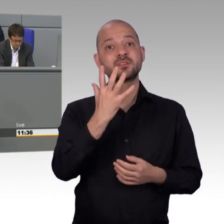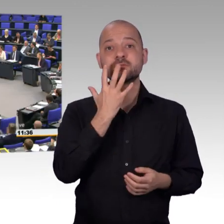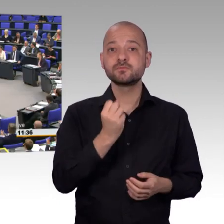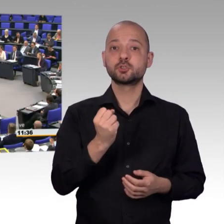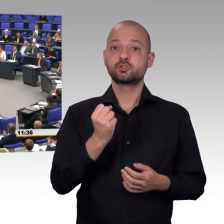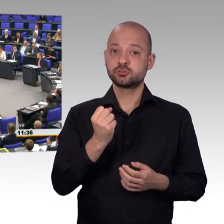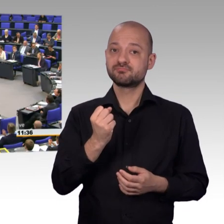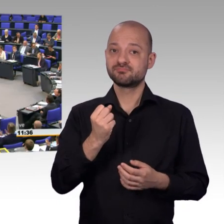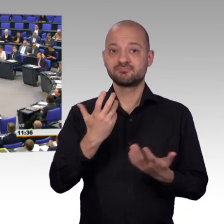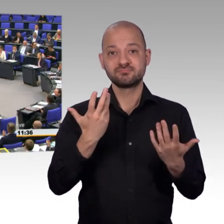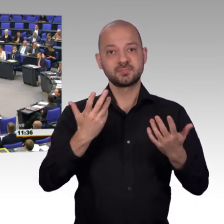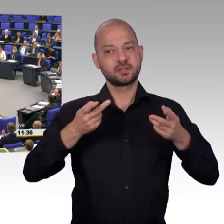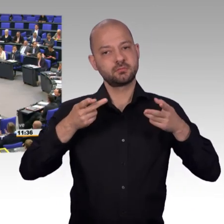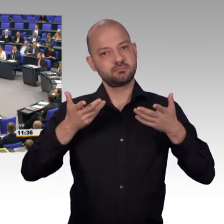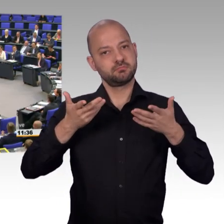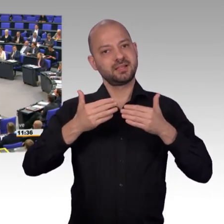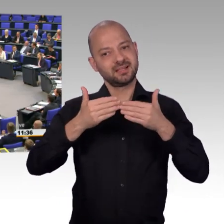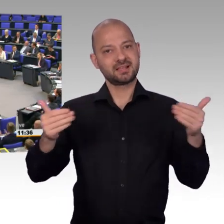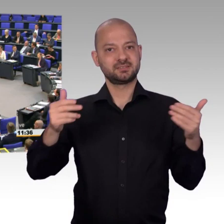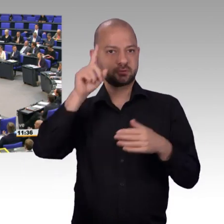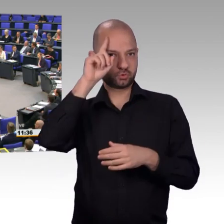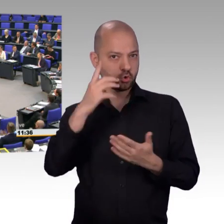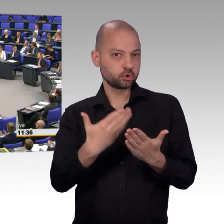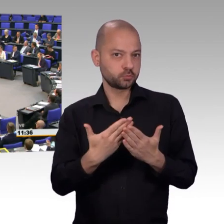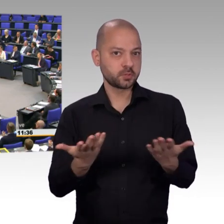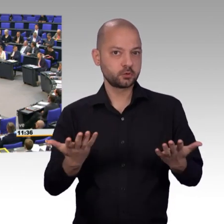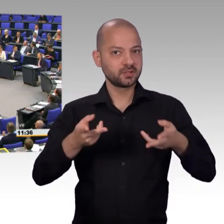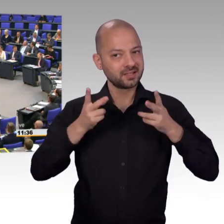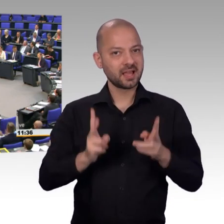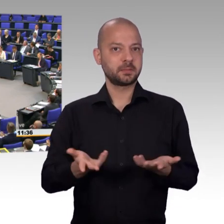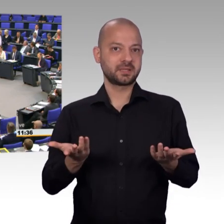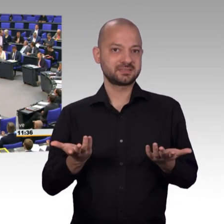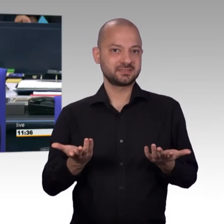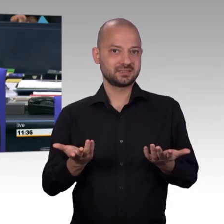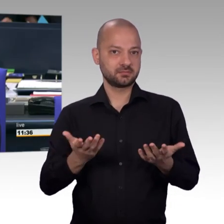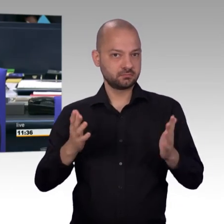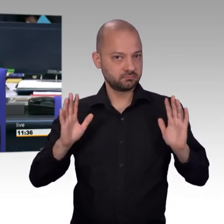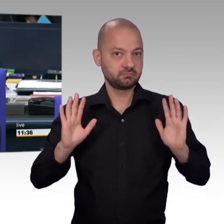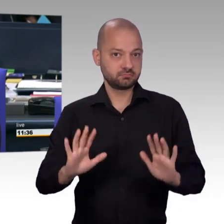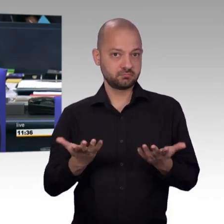[Beifall] [Vizepräsident] Als nächstes erteile ich für die CDU/CSU-Fraktion dem Kollegen